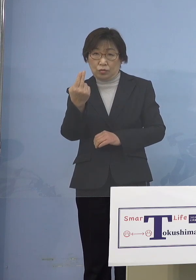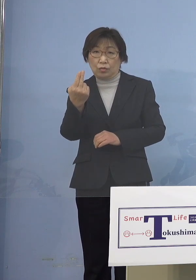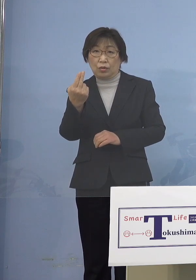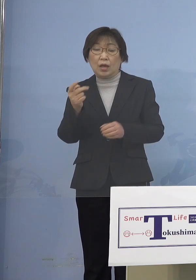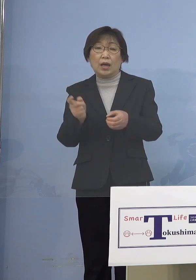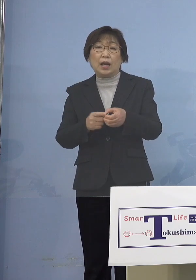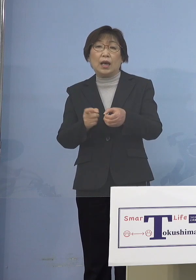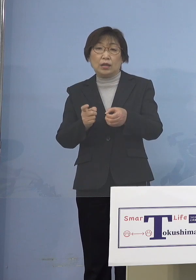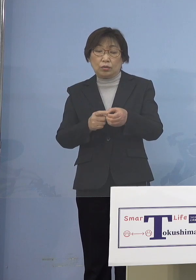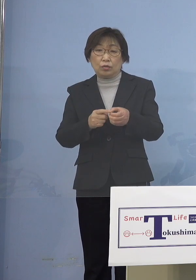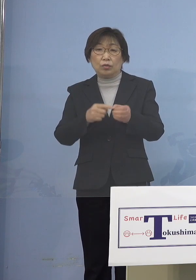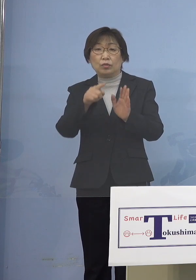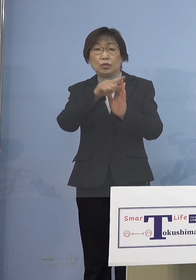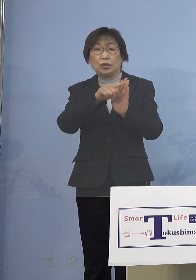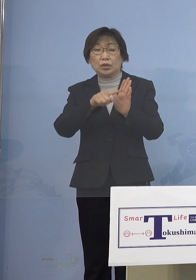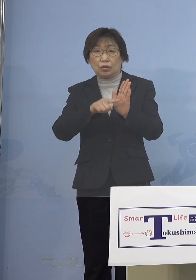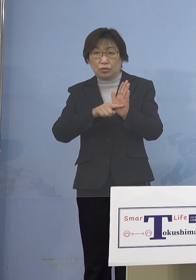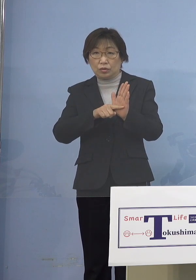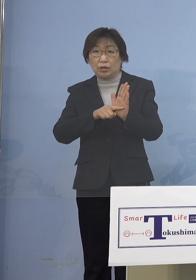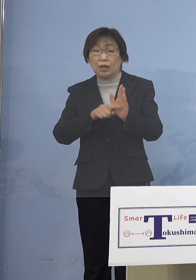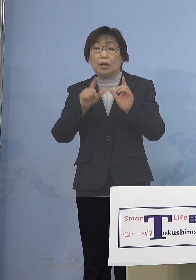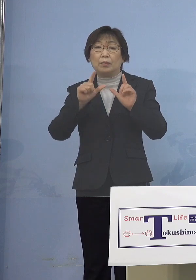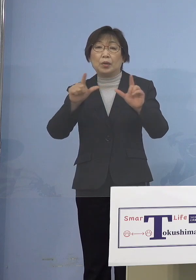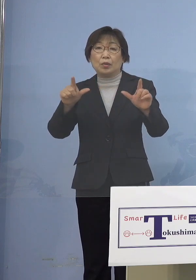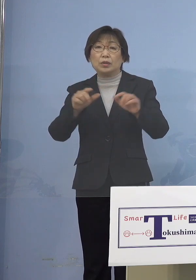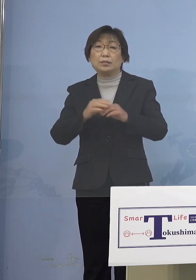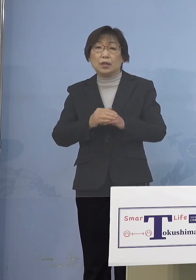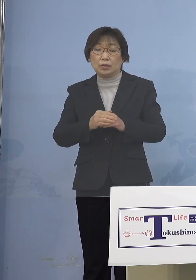発表させていただきます 指標は2つ